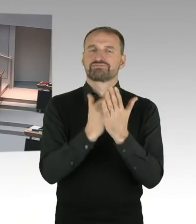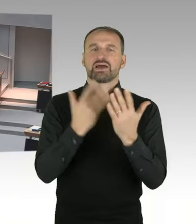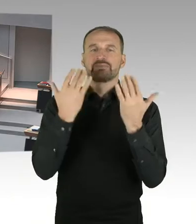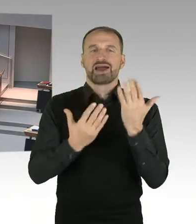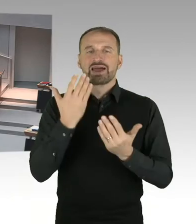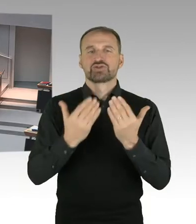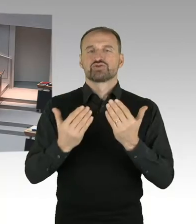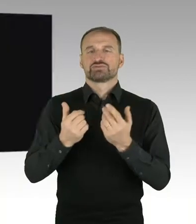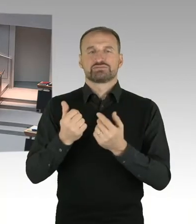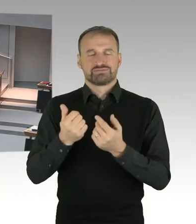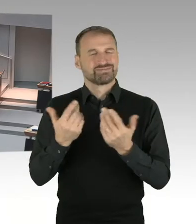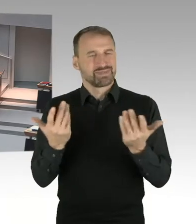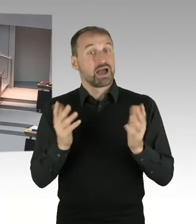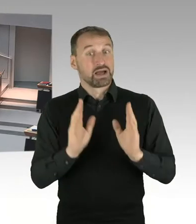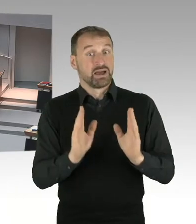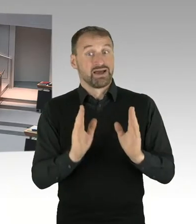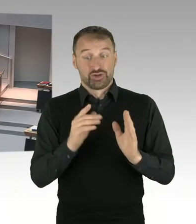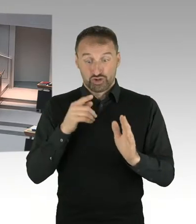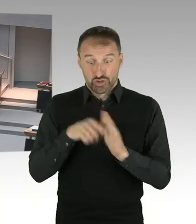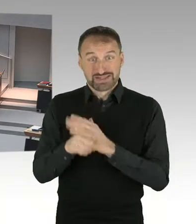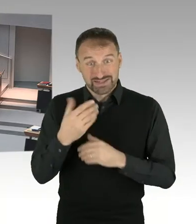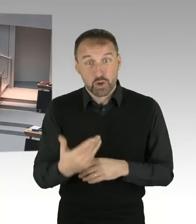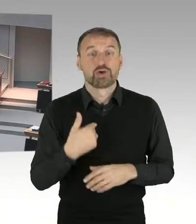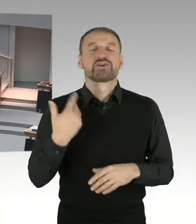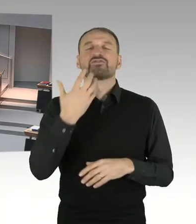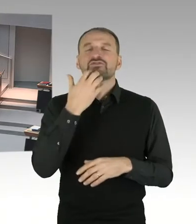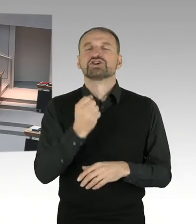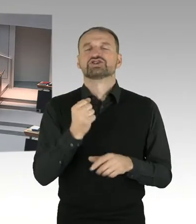(Präsidium) Vielen Dank, Herr Gindra, Sie haben die Möglichkeit der Nachfrage.